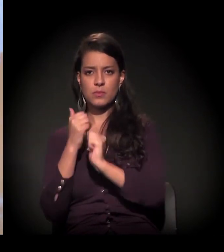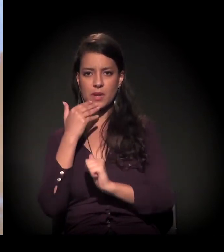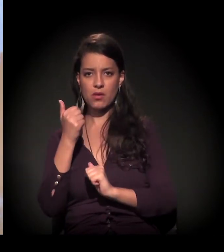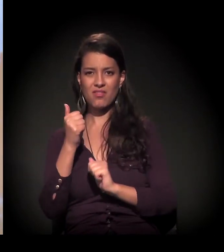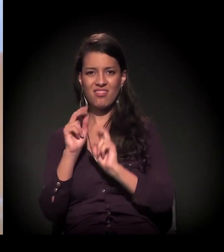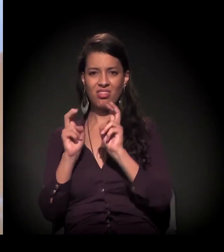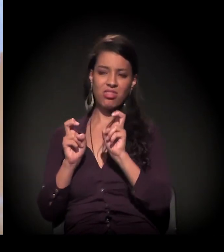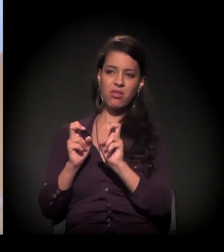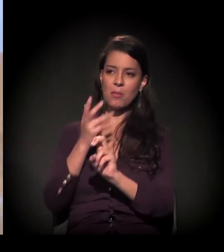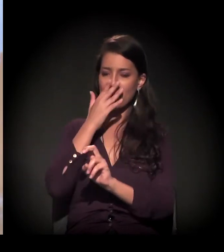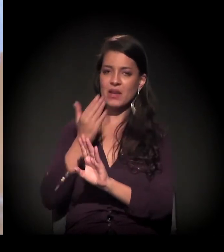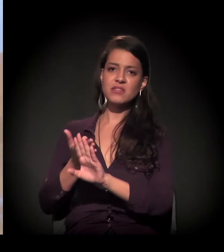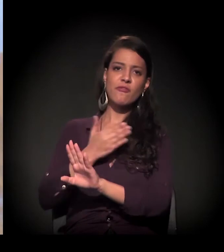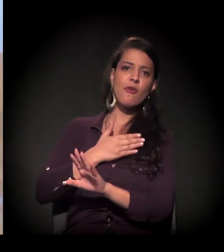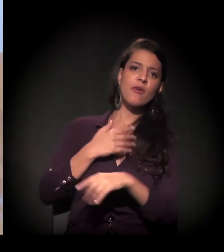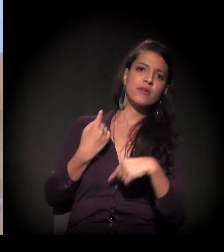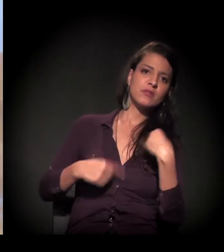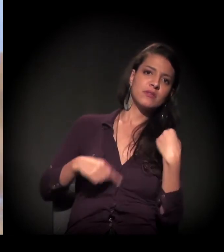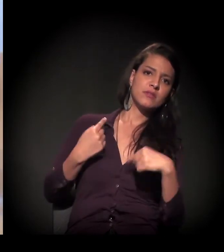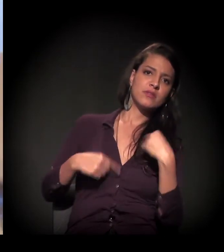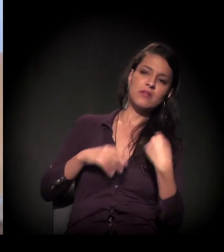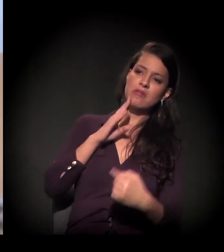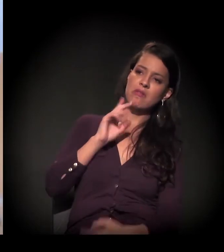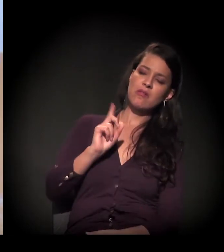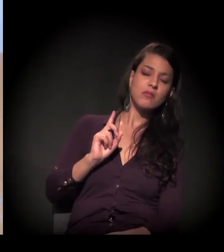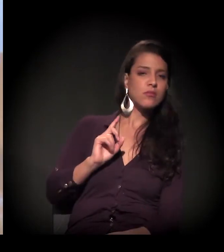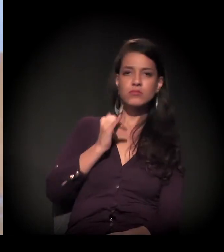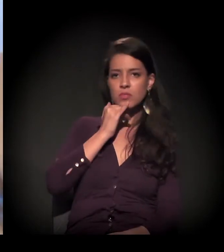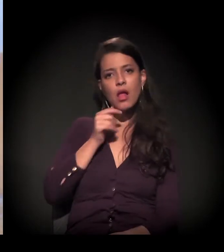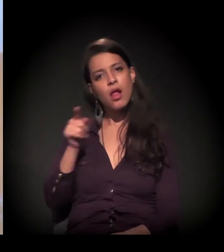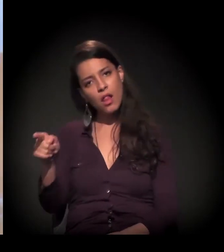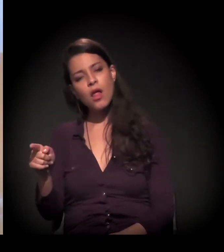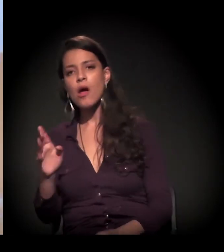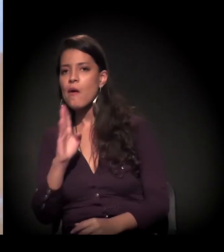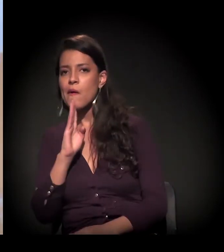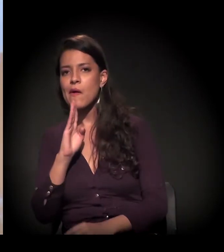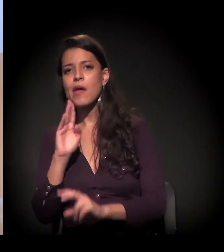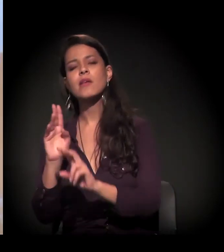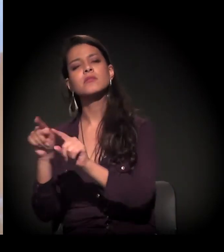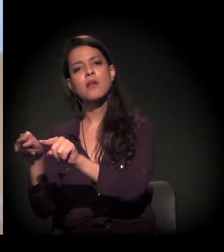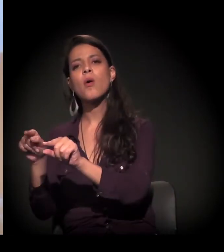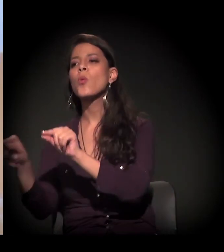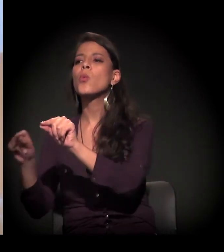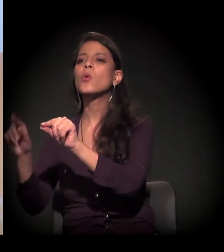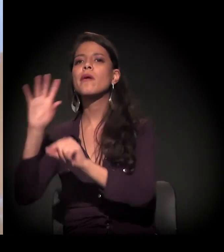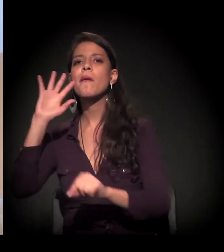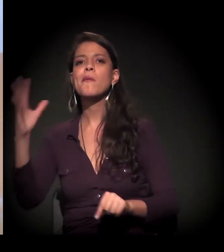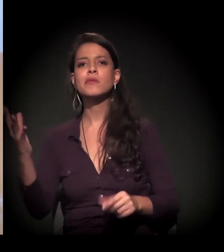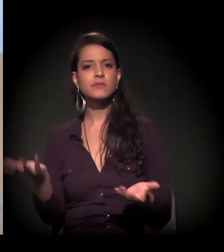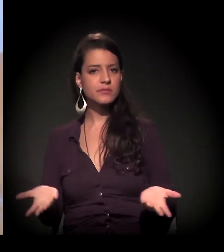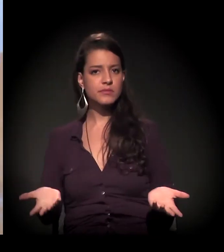E acho que talvez a gente diz que não entende muito bem a periferia, talvez esteja faltando um pouco ir lá e ver o que está acontecendo.